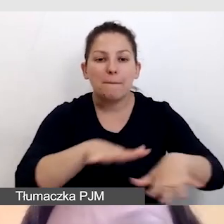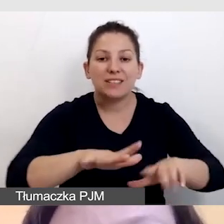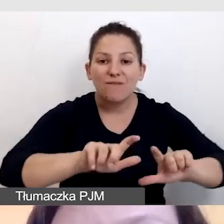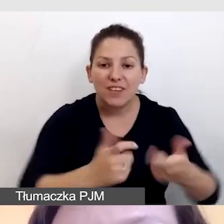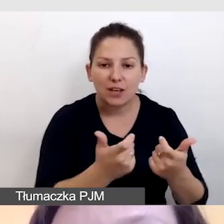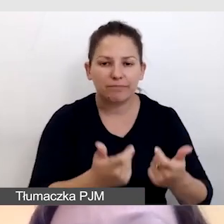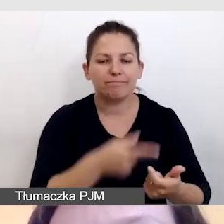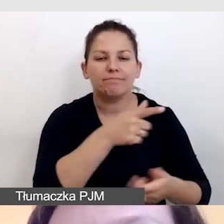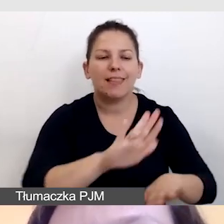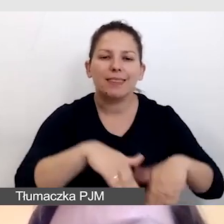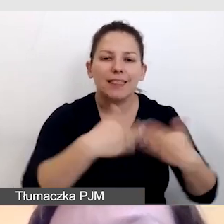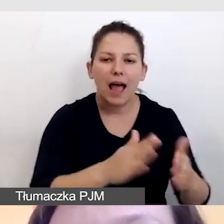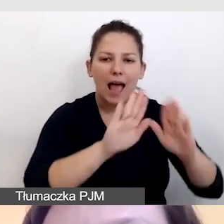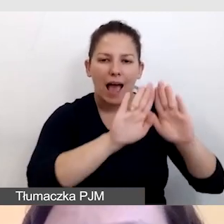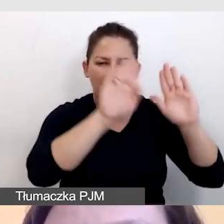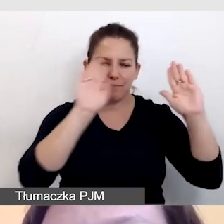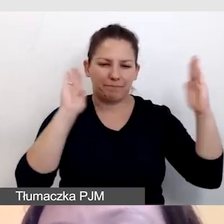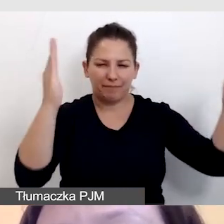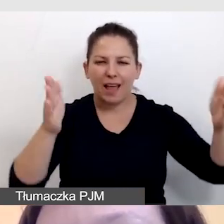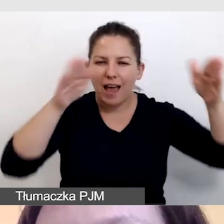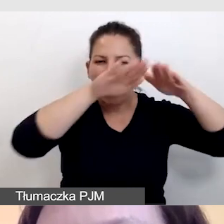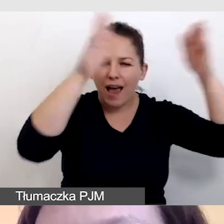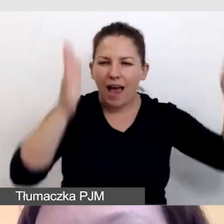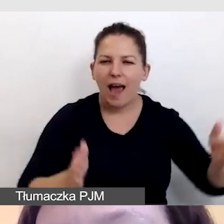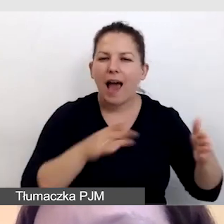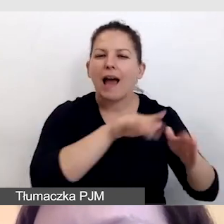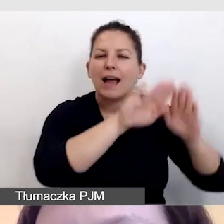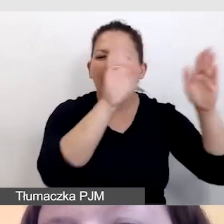dostarczamy kabinę dla tłumaczy, tak jak do tłumaczeń symultanicznych.